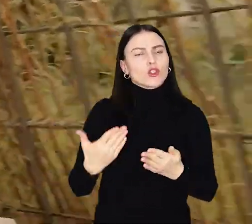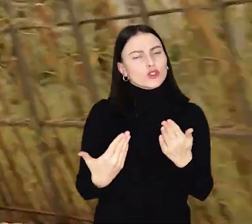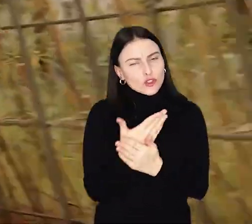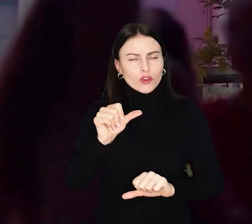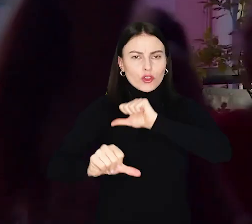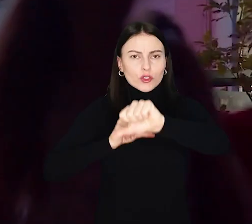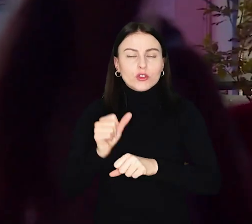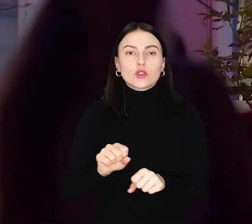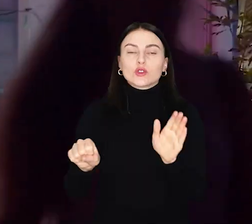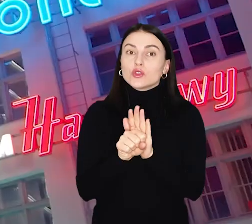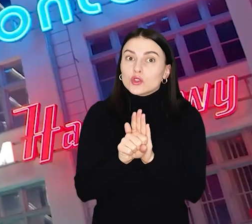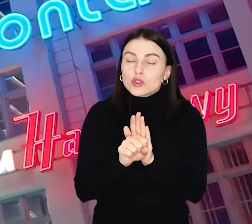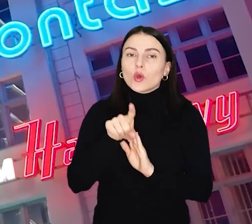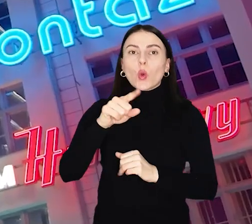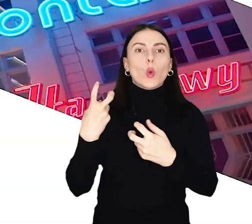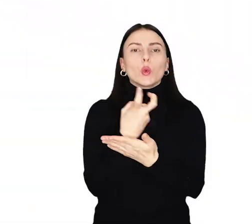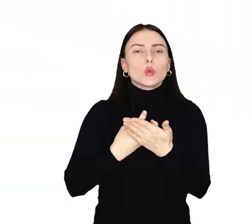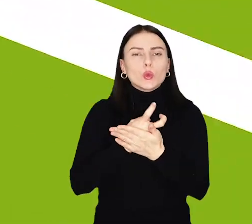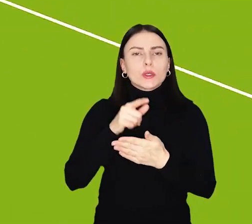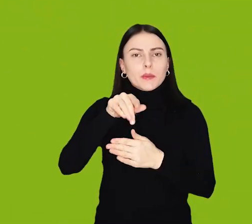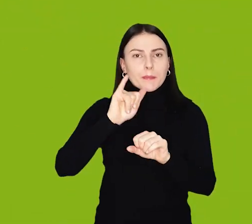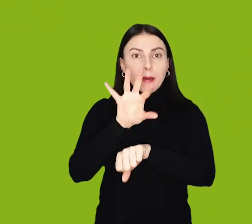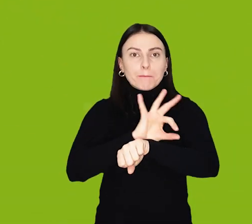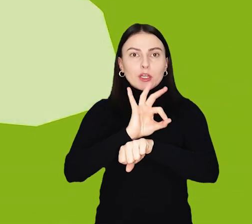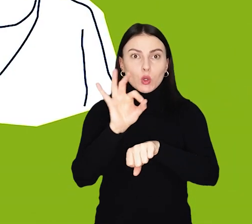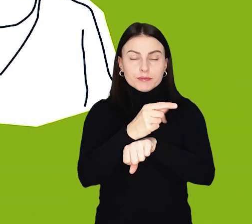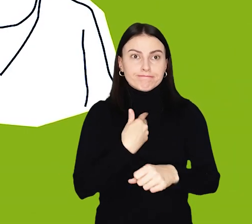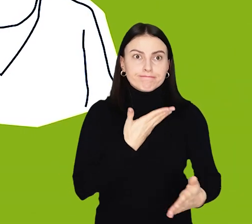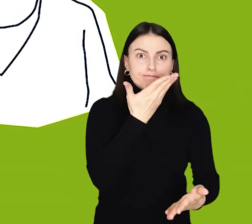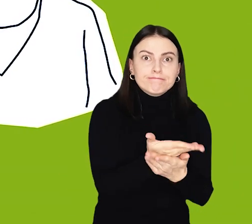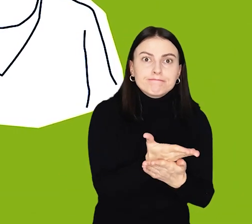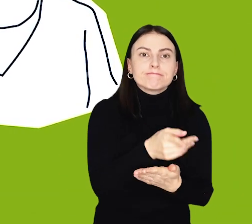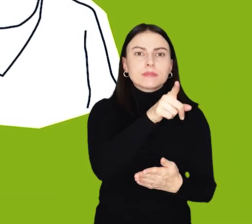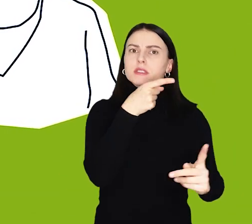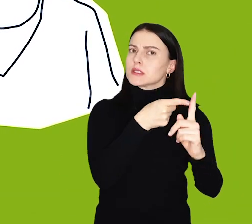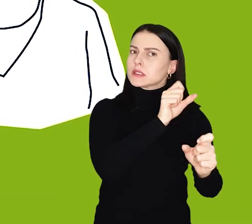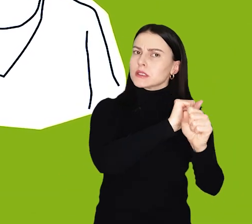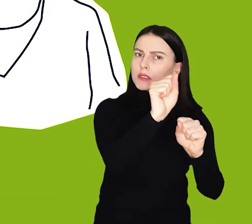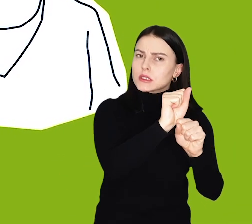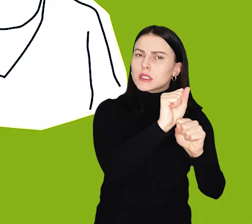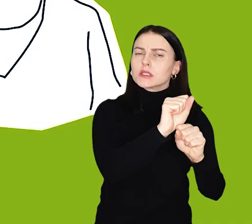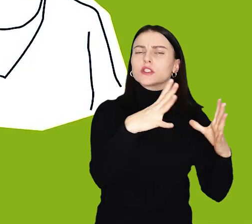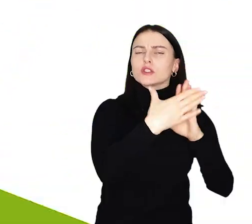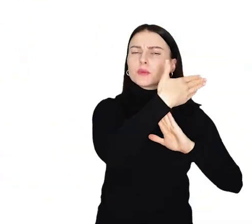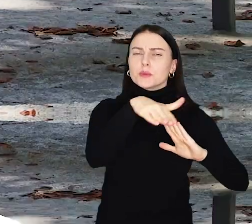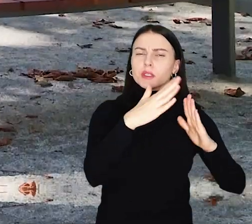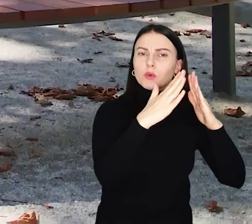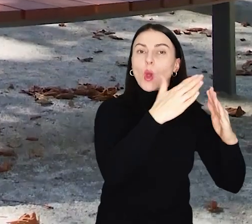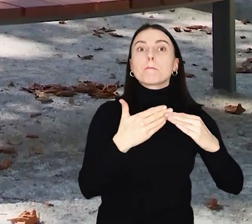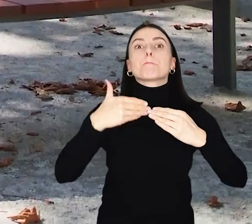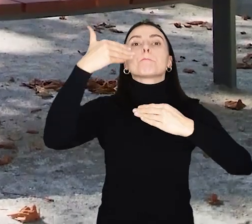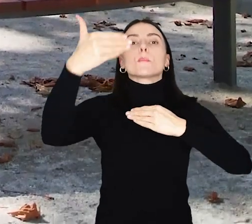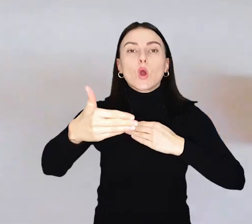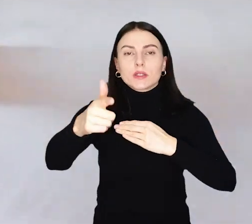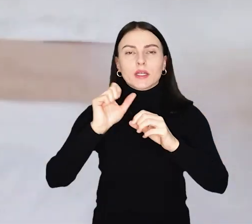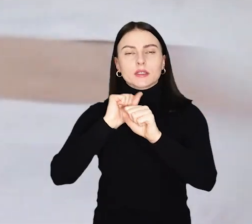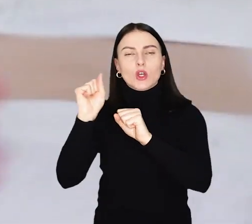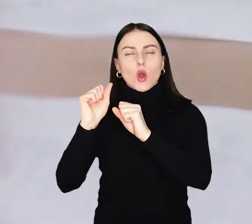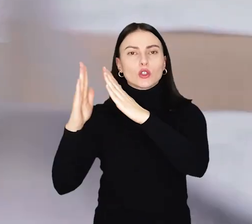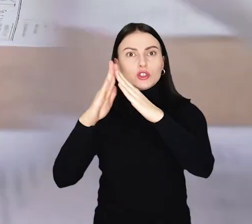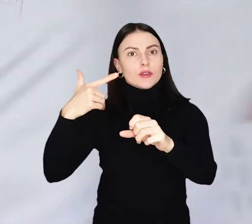Do 13 lutego liderzy mogą zgłaszać projekty osiedlowe, na które przeznaczonych zostanie 10 milionów złotych i ponadosiedlowe z pulą 21 milionów.